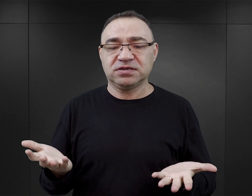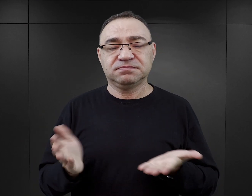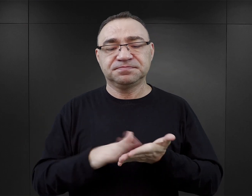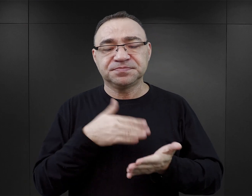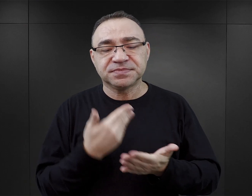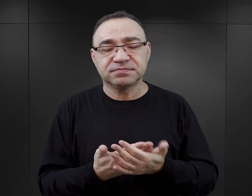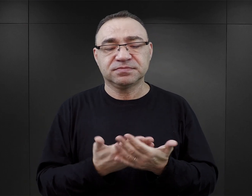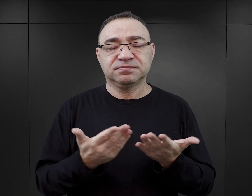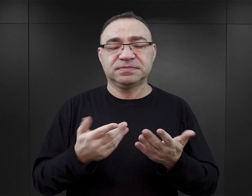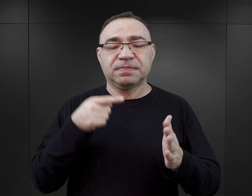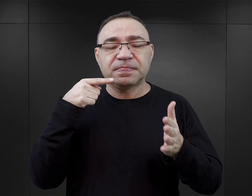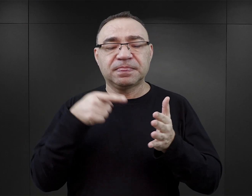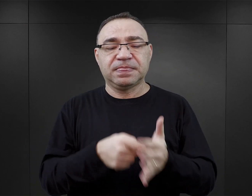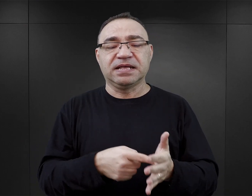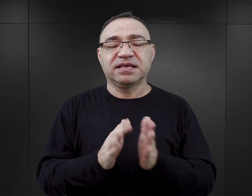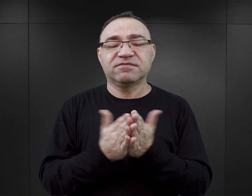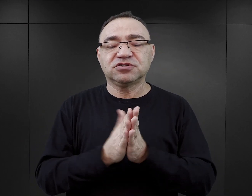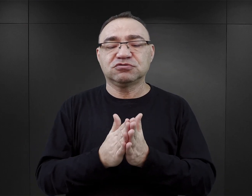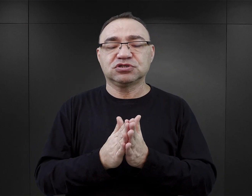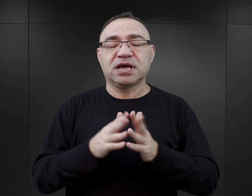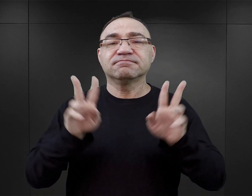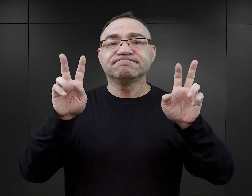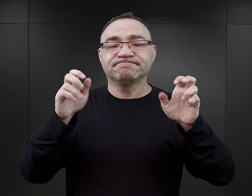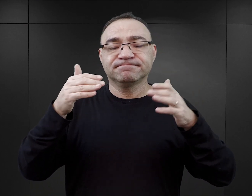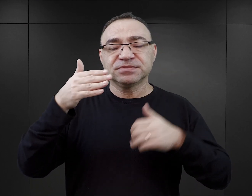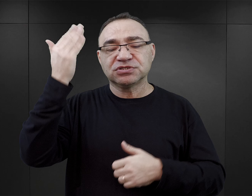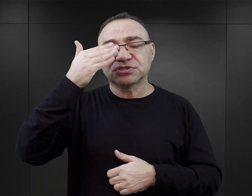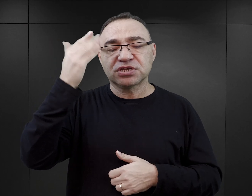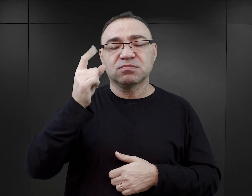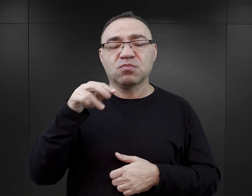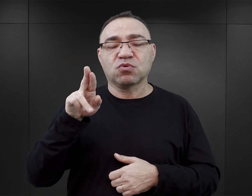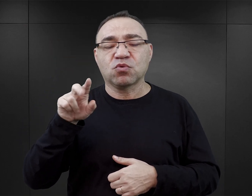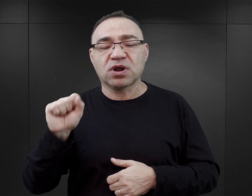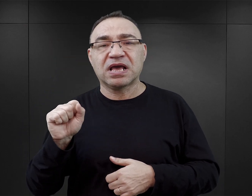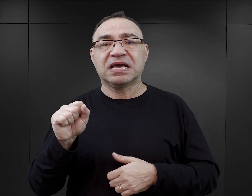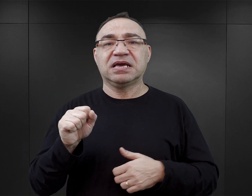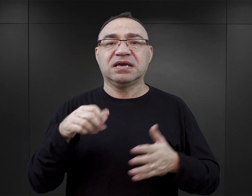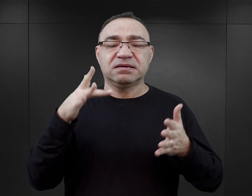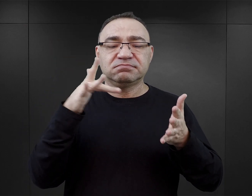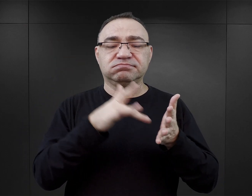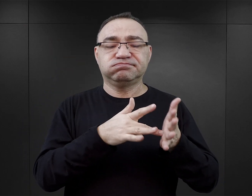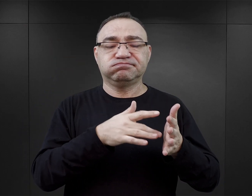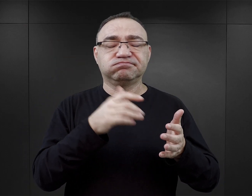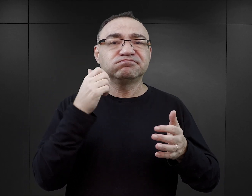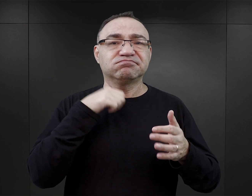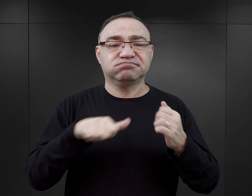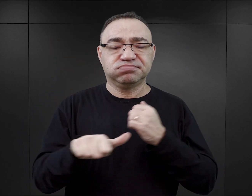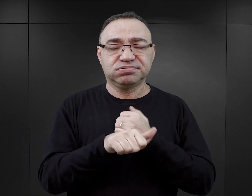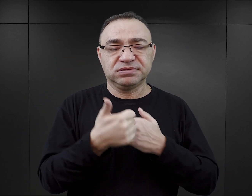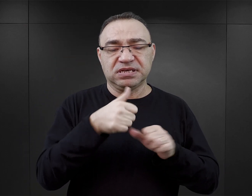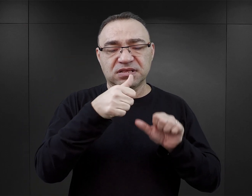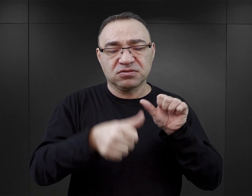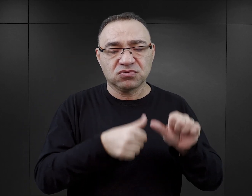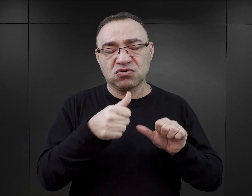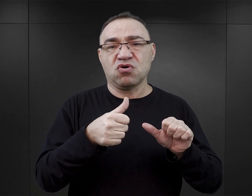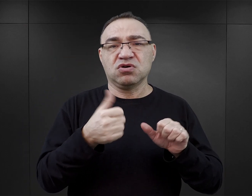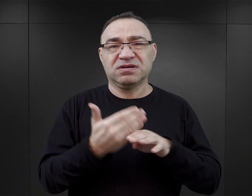Na przykład data podana w książce „Czerń i purpura”, data masakry w Babim Jarze, która się nie zgadza o rok, jest rok za wcześnie,